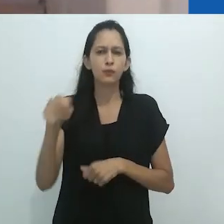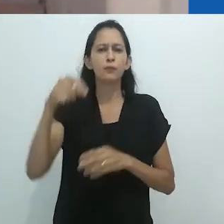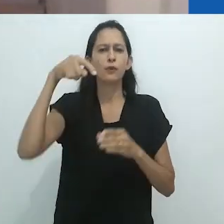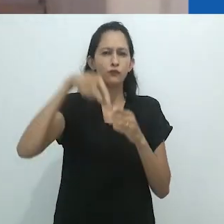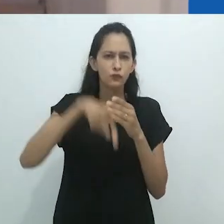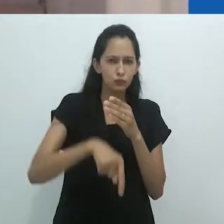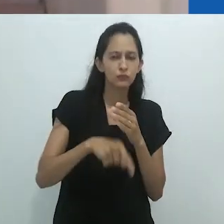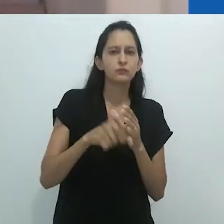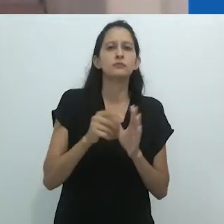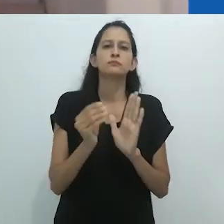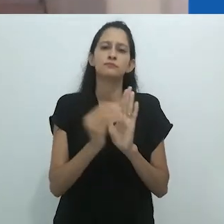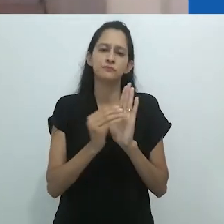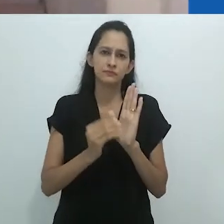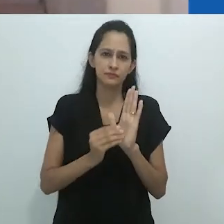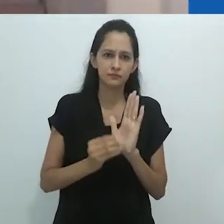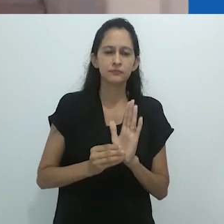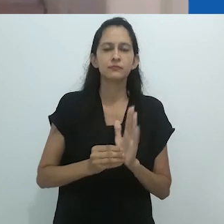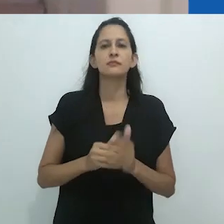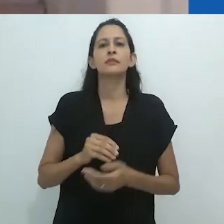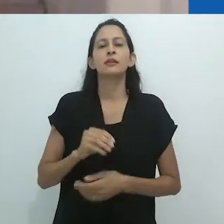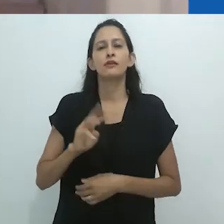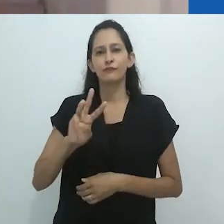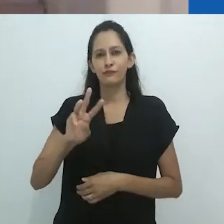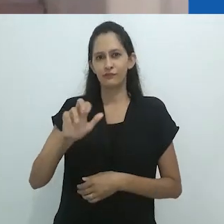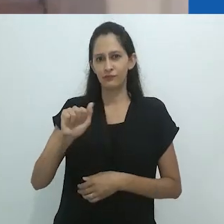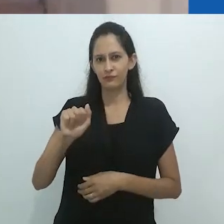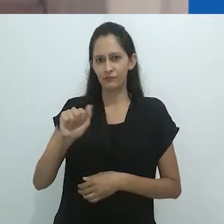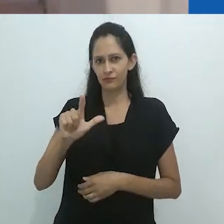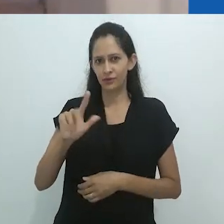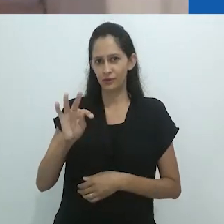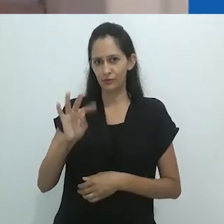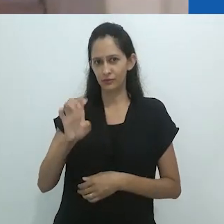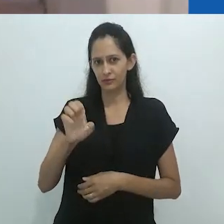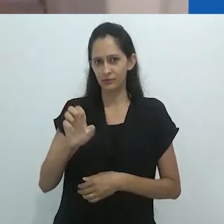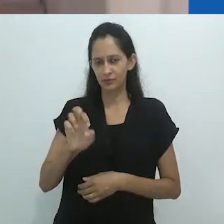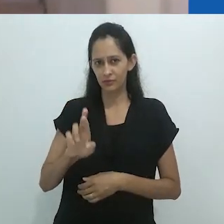e os autores da Sociologia Sagrada, como Bataille, Callois e Leiris.